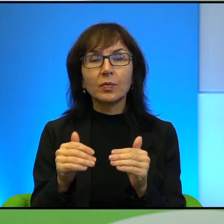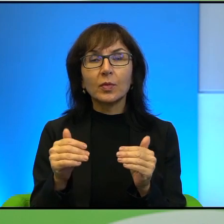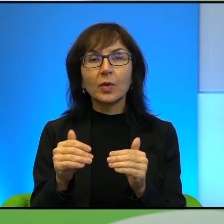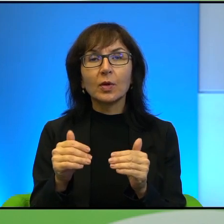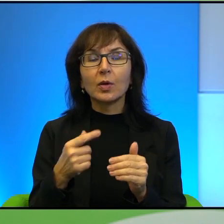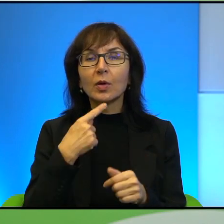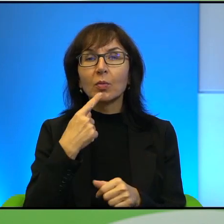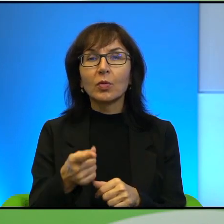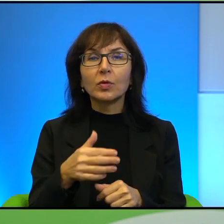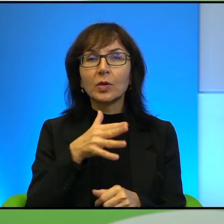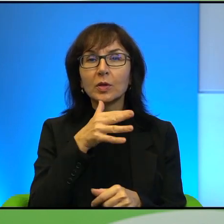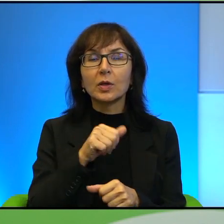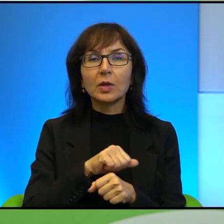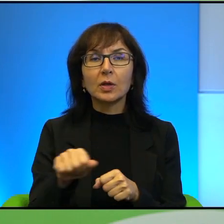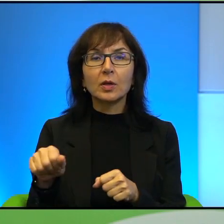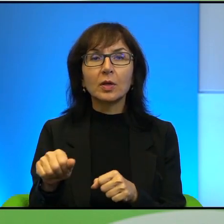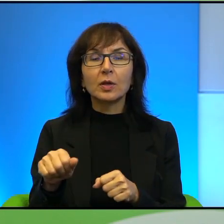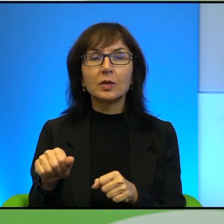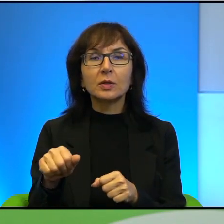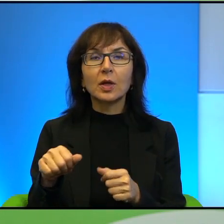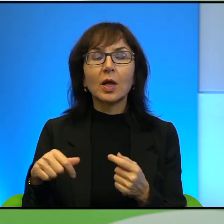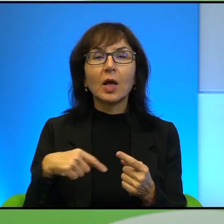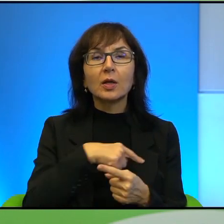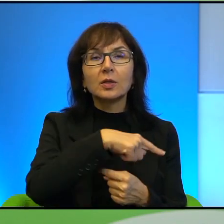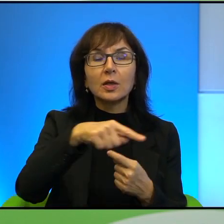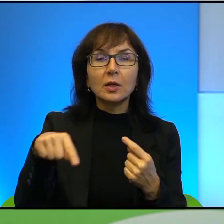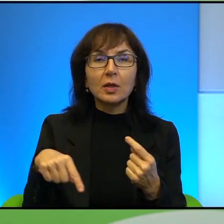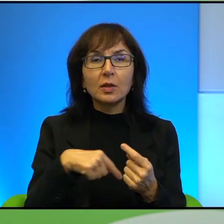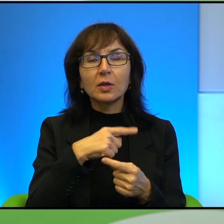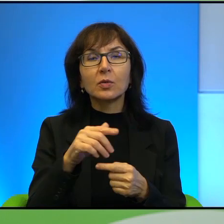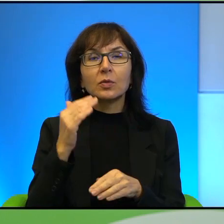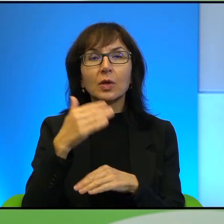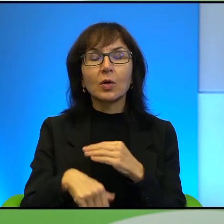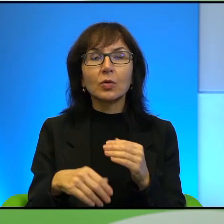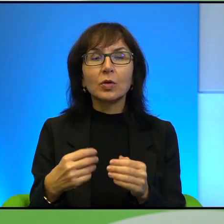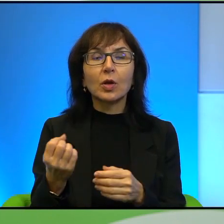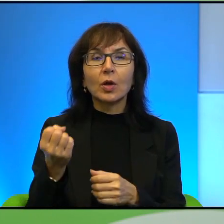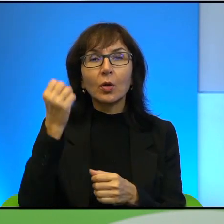że Izrael jest po prostu satelitą zachodniej kultury w tym miejscu świata.